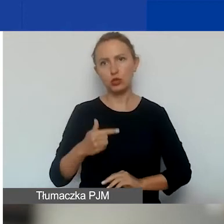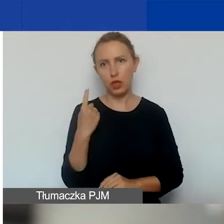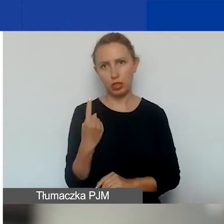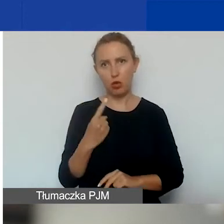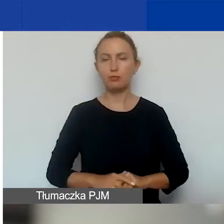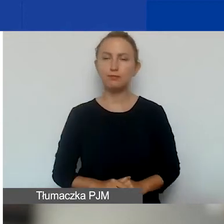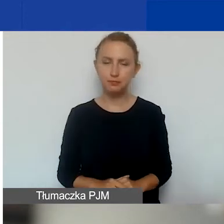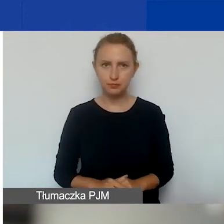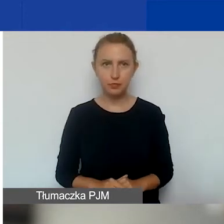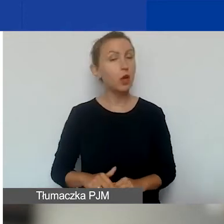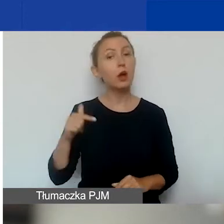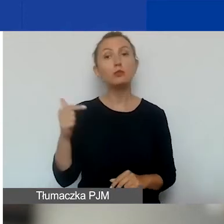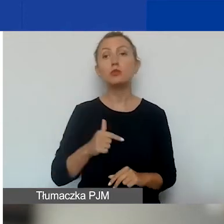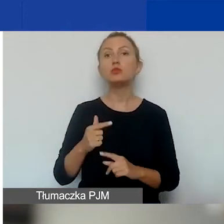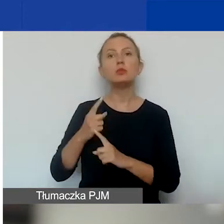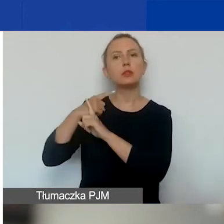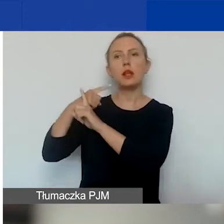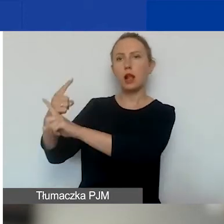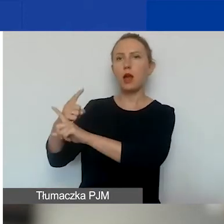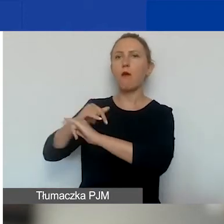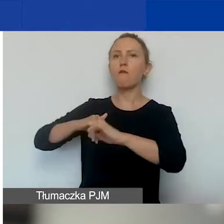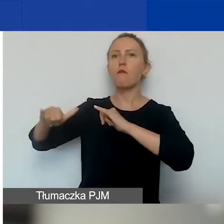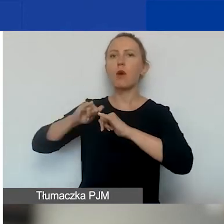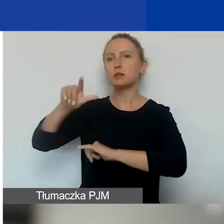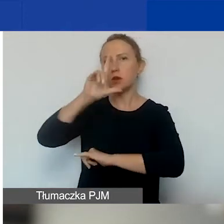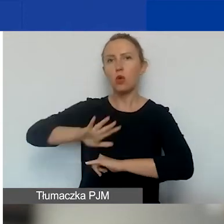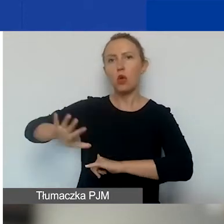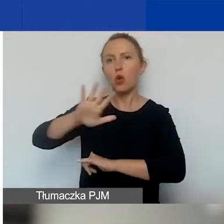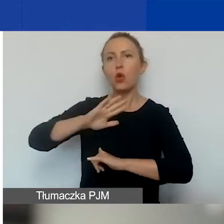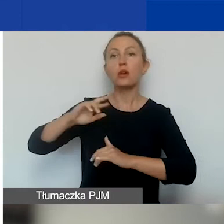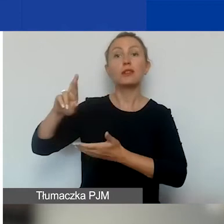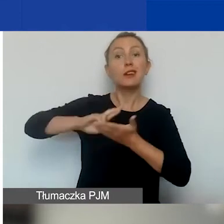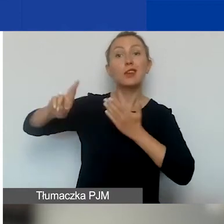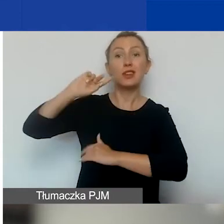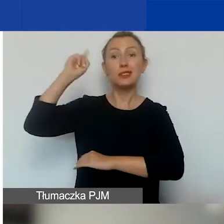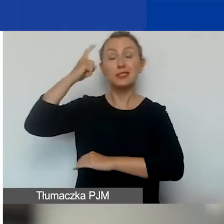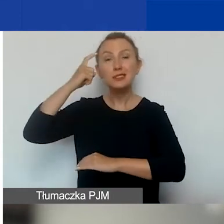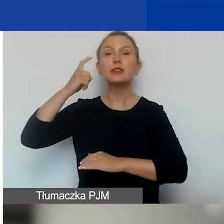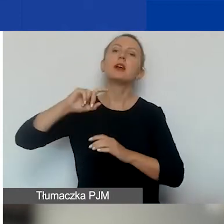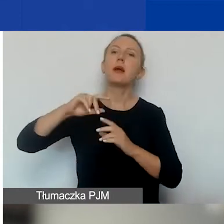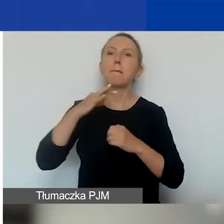Powinna być niezależna od władz lokalnych, regionalnych i centralnych, podmiotów publicznych, partii politycznych